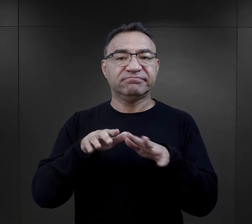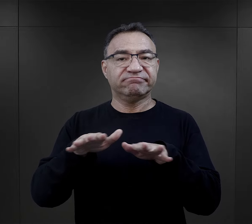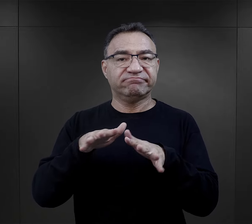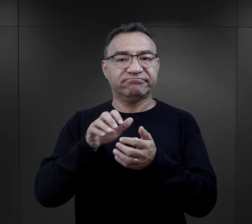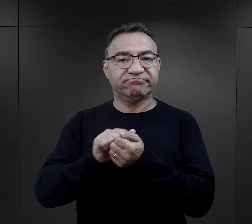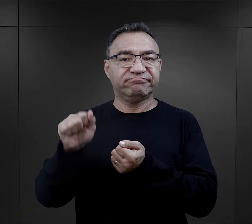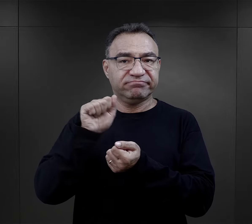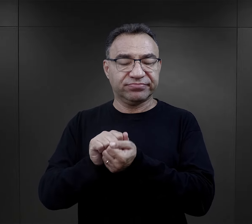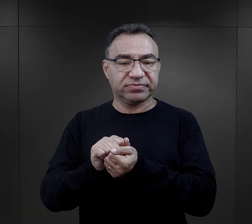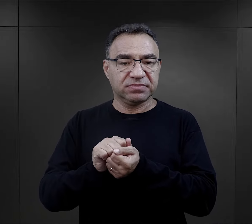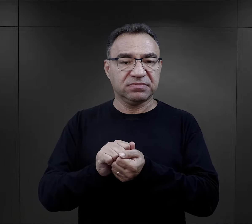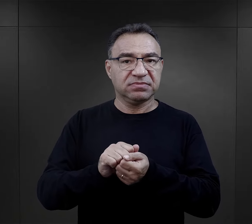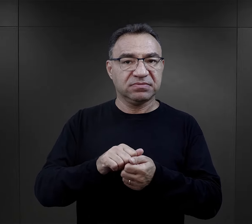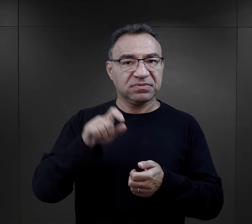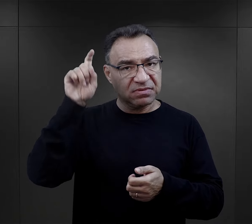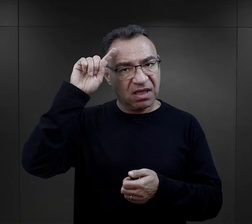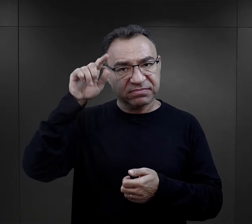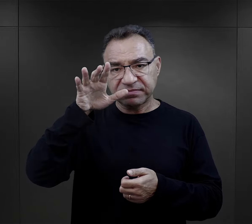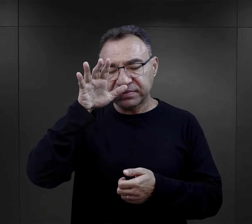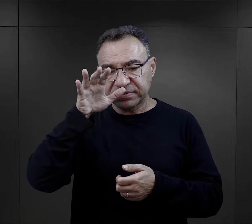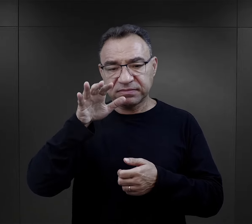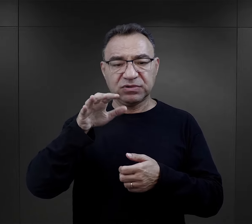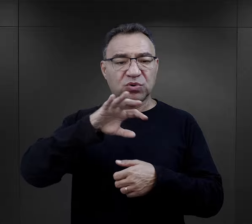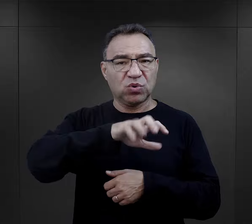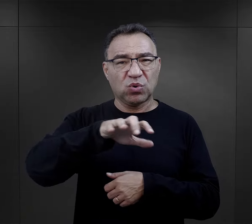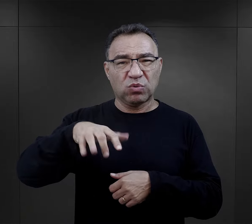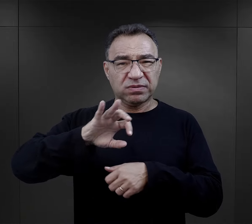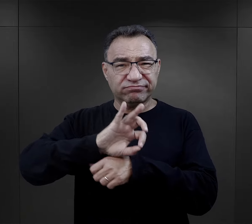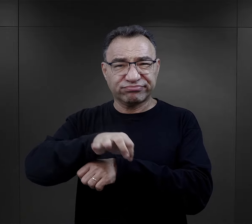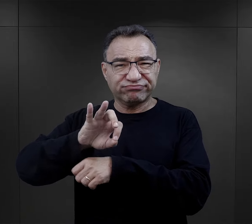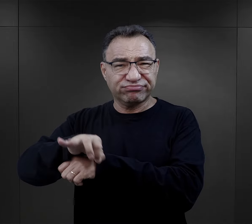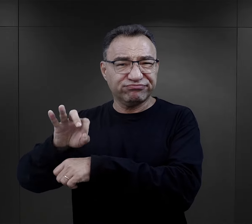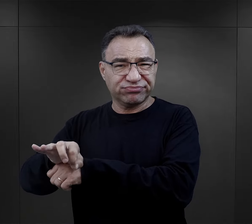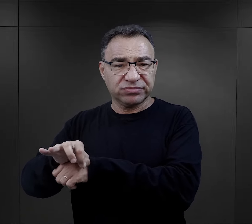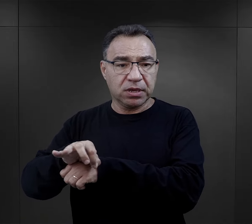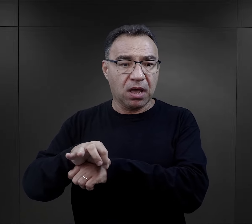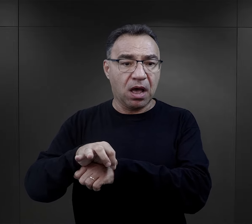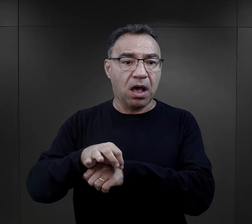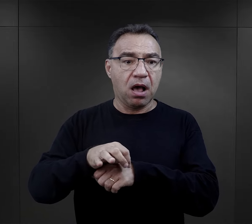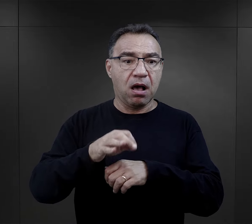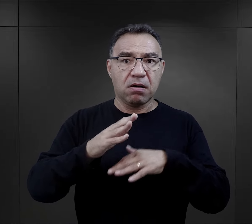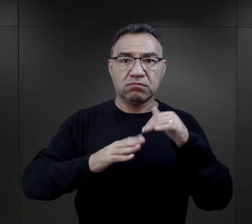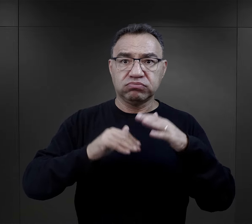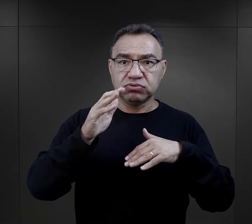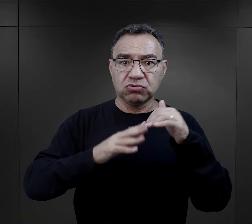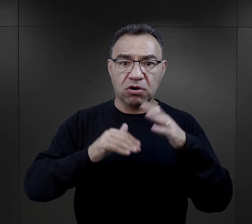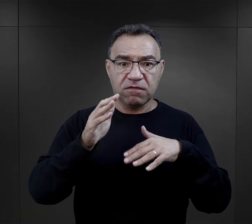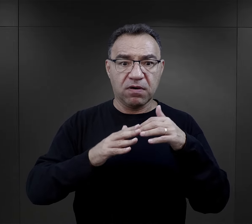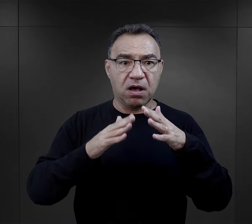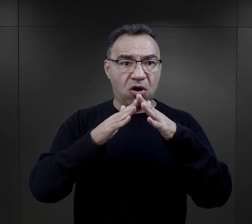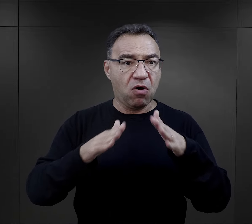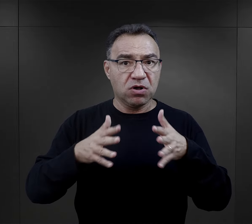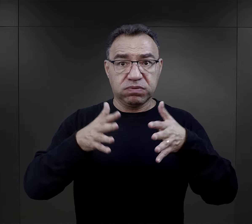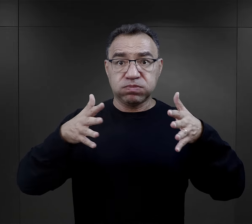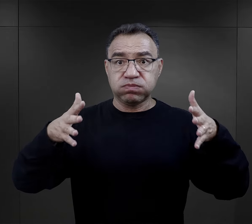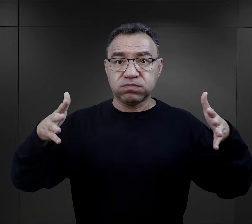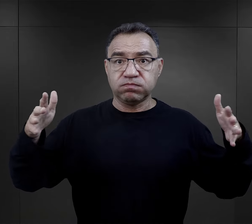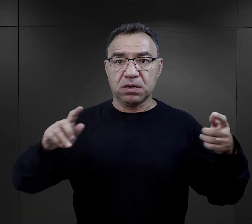Nazistowskie Niemcy prześladowały w nim różne grupy ludzi, a kompleks obozowy nieustannie rozbudowywano i przekształcano.